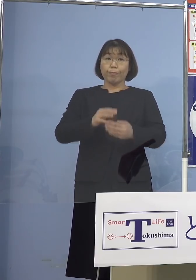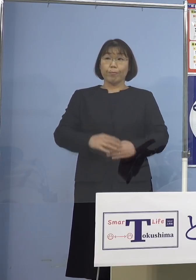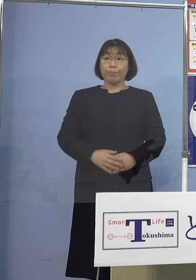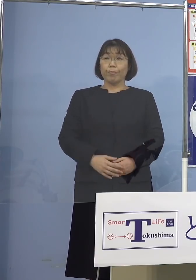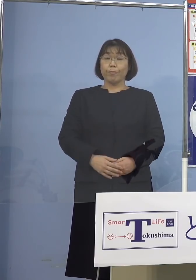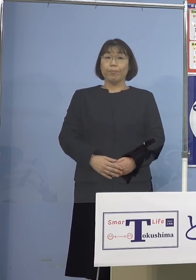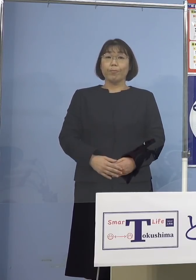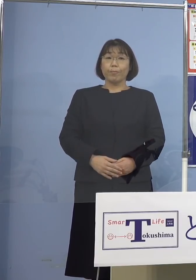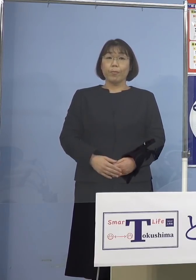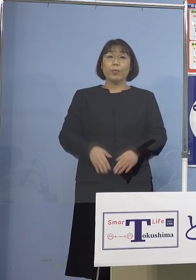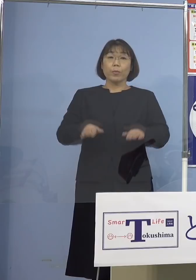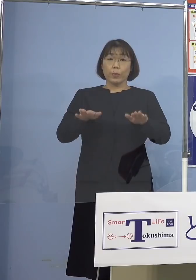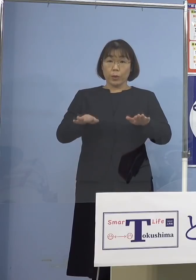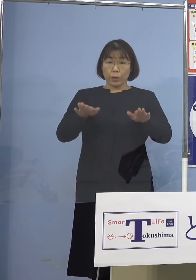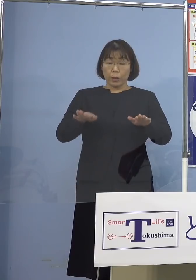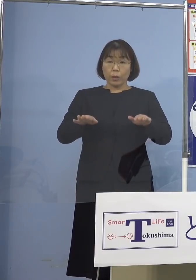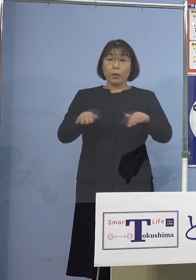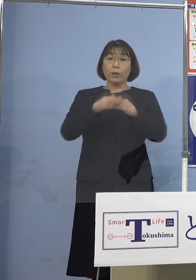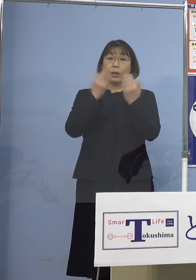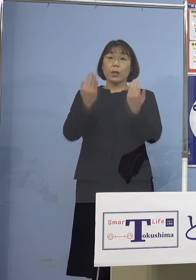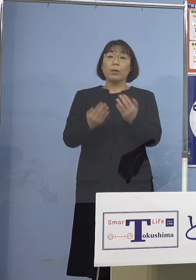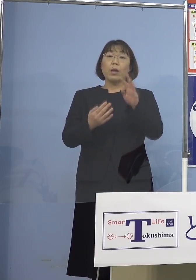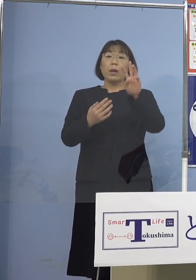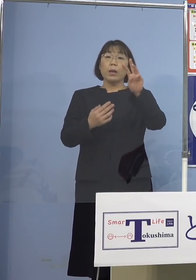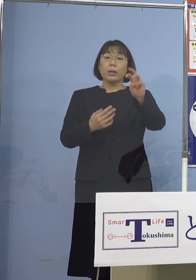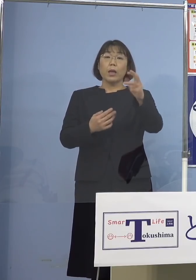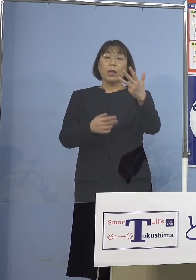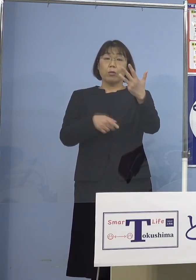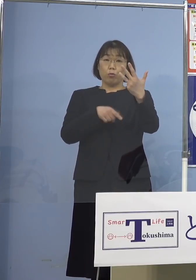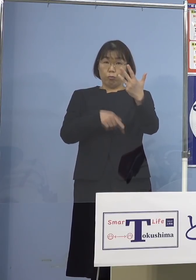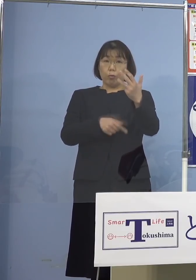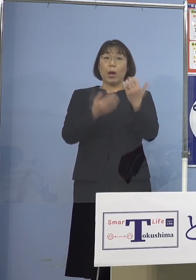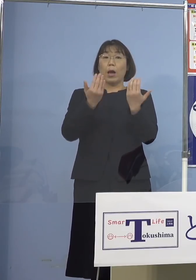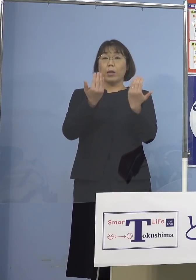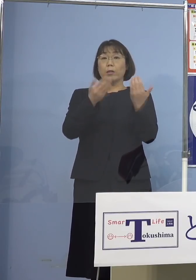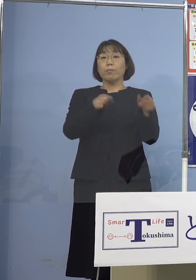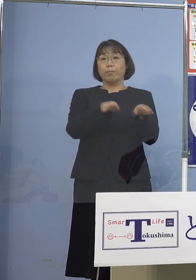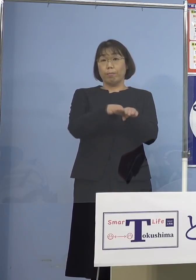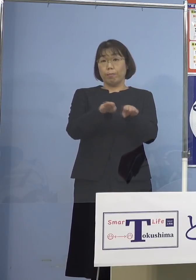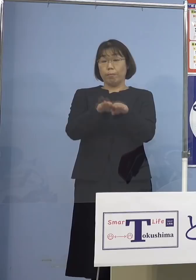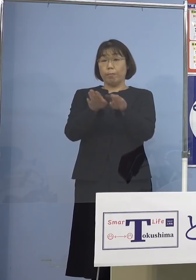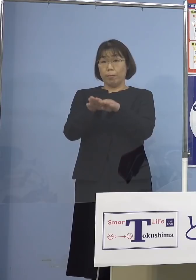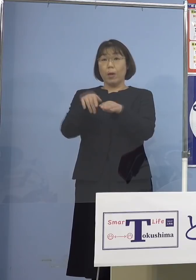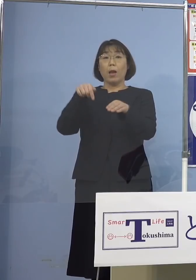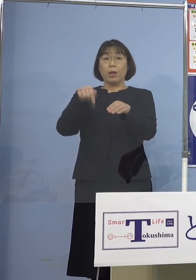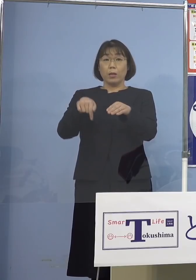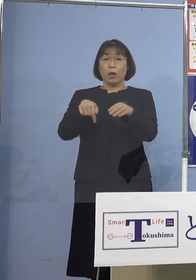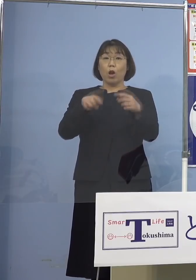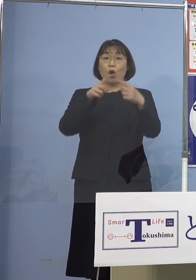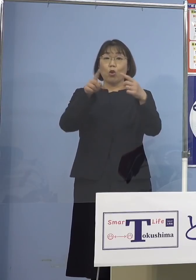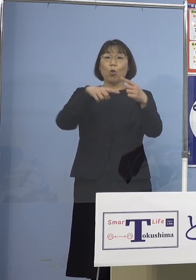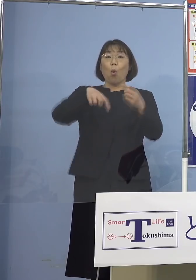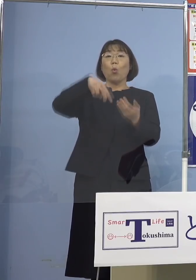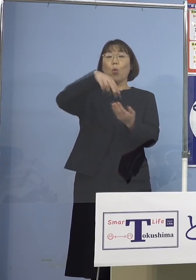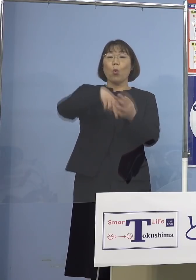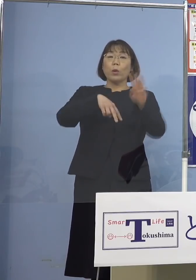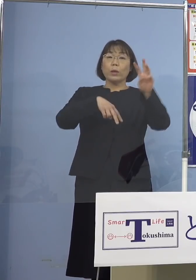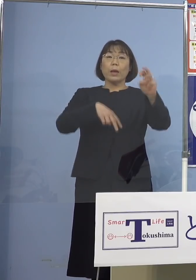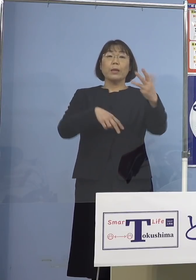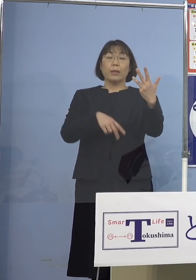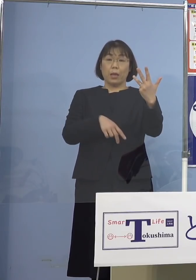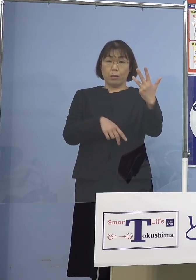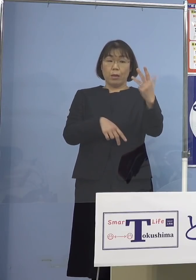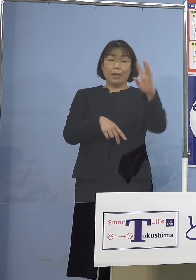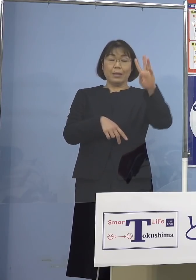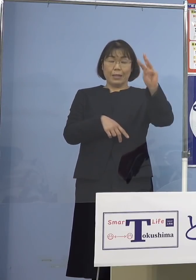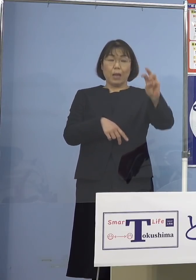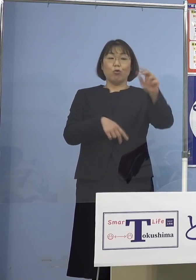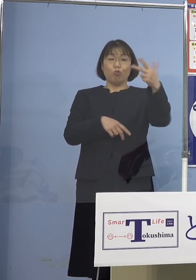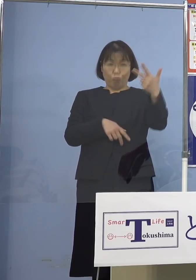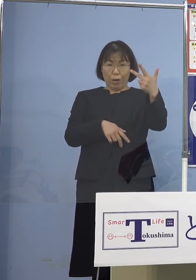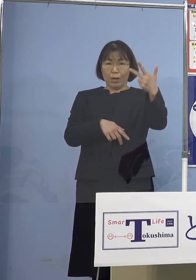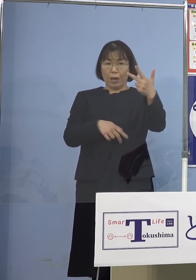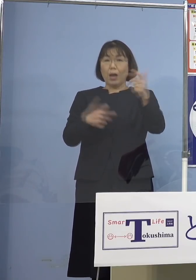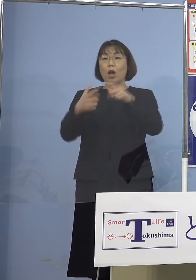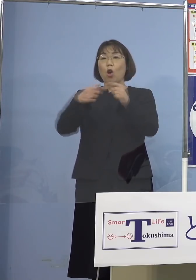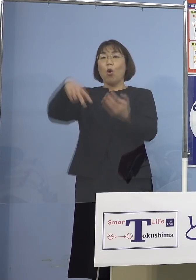今日現在合計38校が休校となっています 内訳公立が37（校）、国立が1（校）